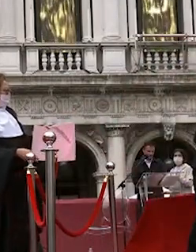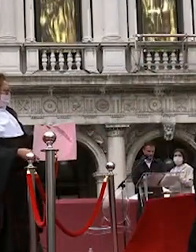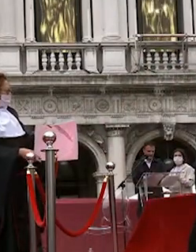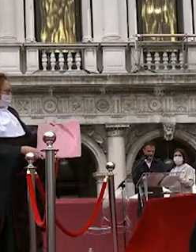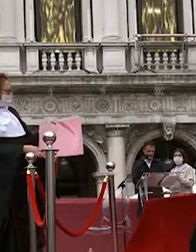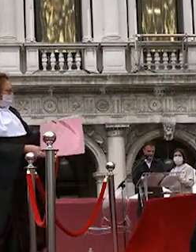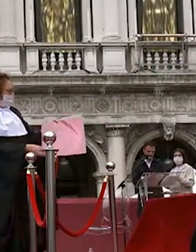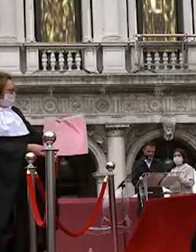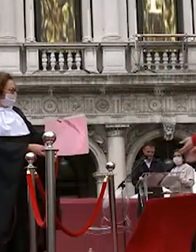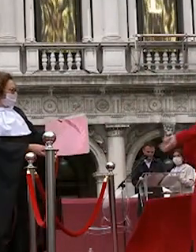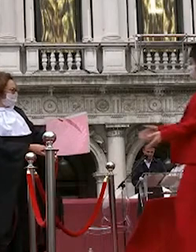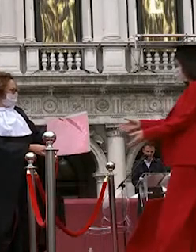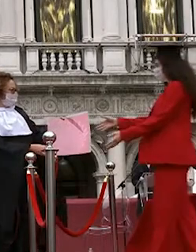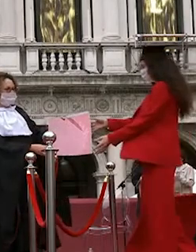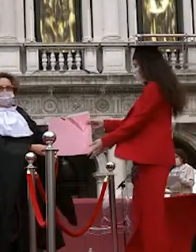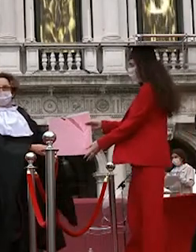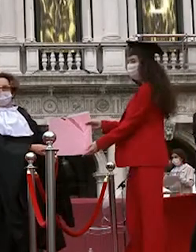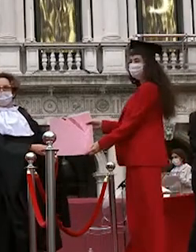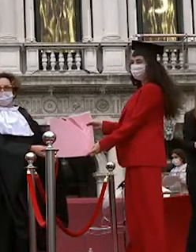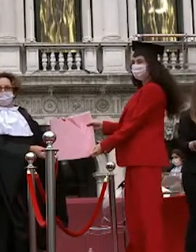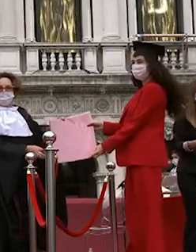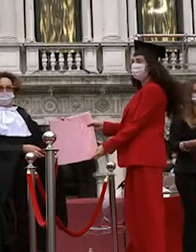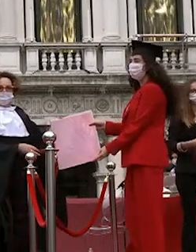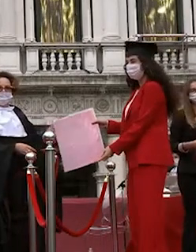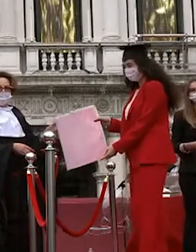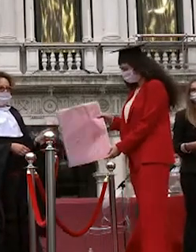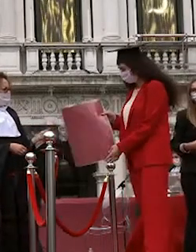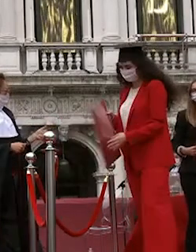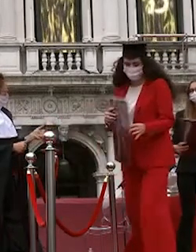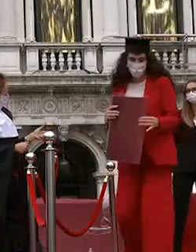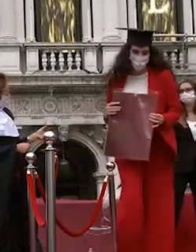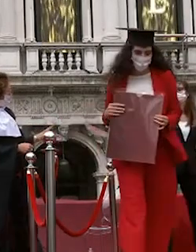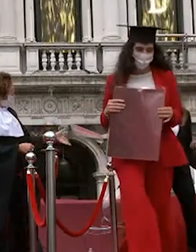michelangelo de francesco irene puglisi